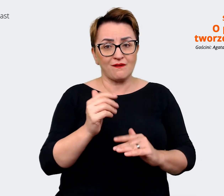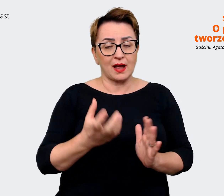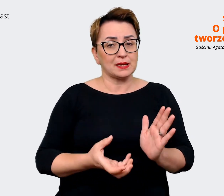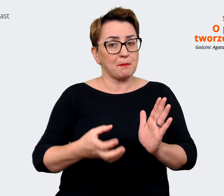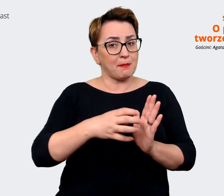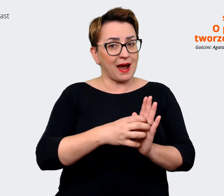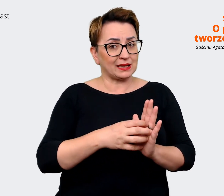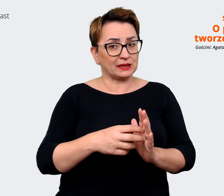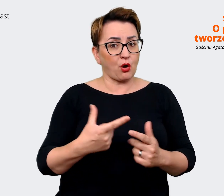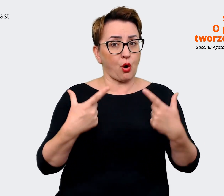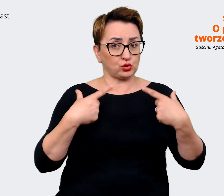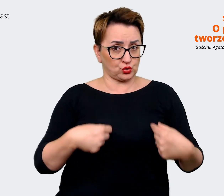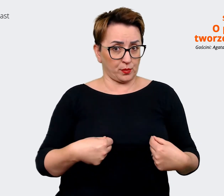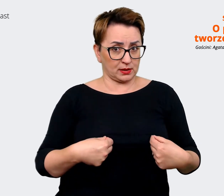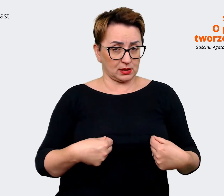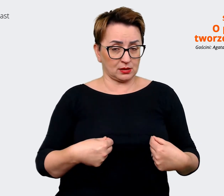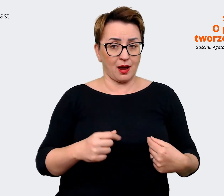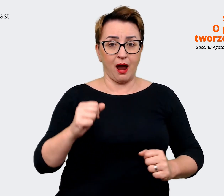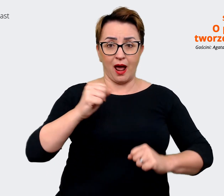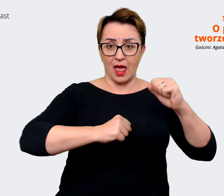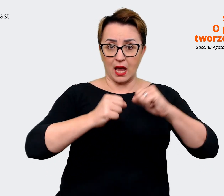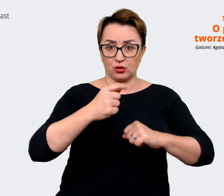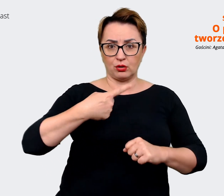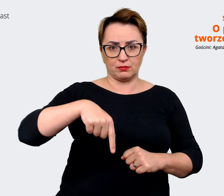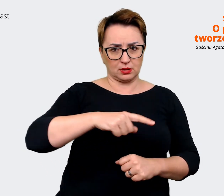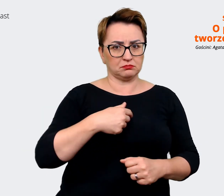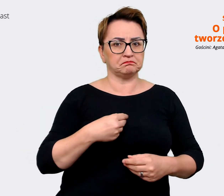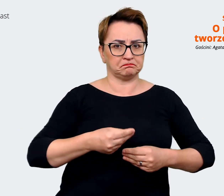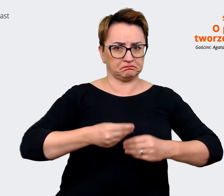Na to na przykład w Allegro bardzo stawiamy, na rozwój marki osobistej naszych pracowników